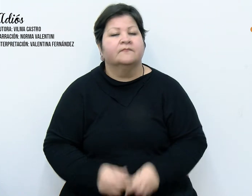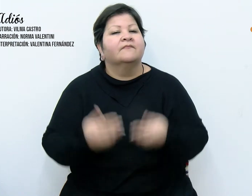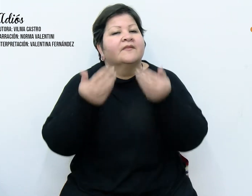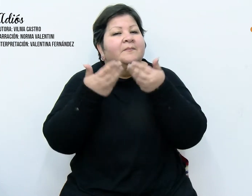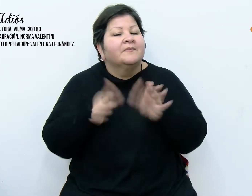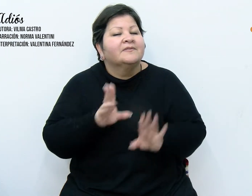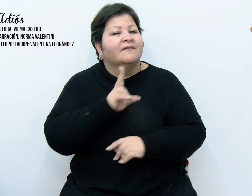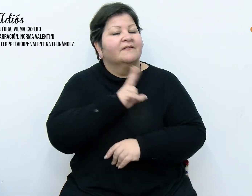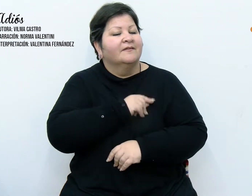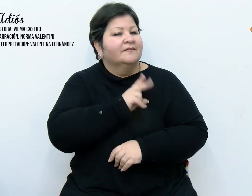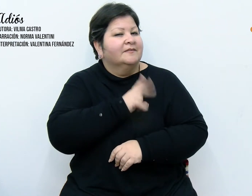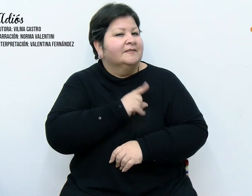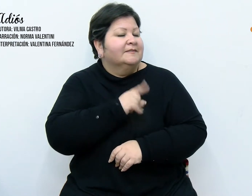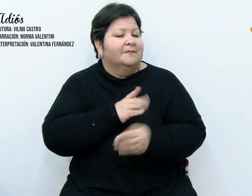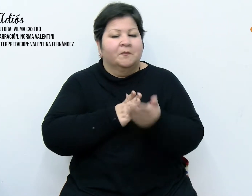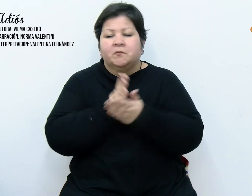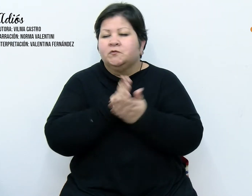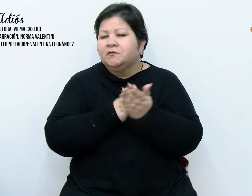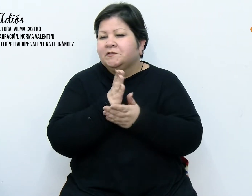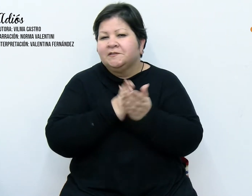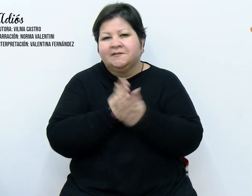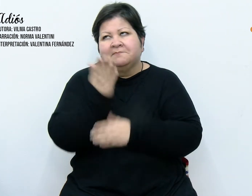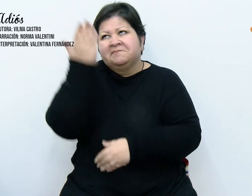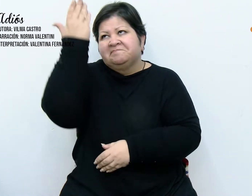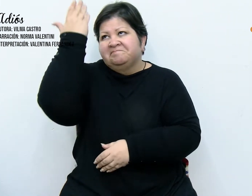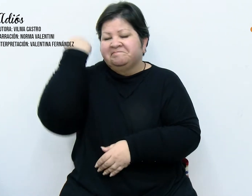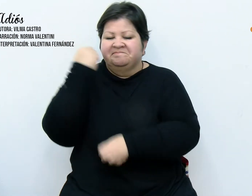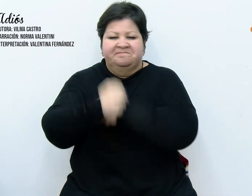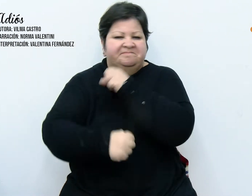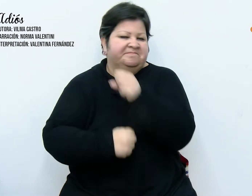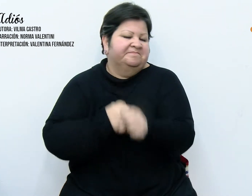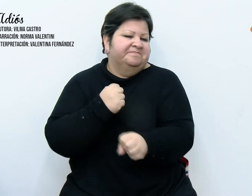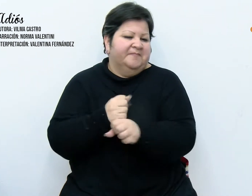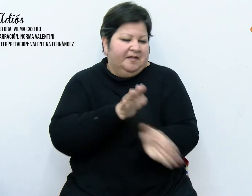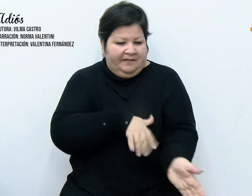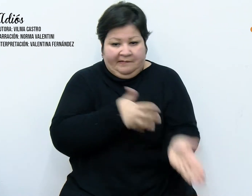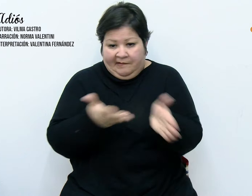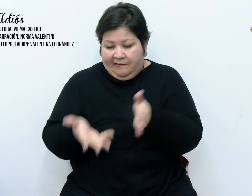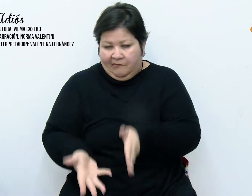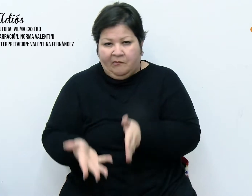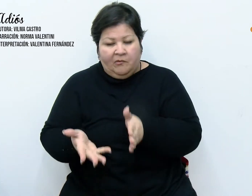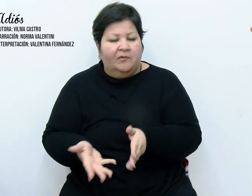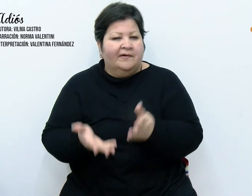Comenzaba diciembre y como todos los años en estas fechas, acostumbramos vestir la casa para